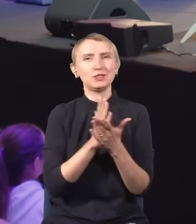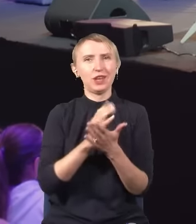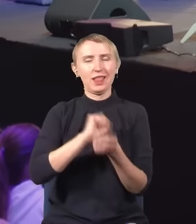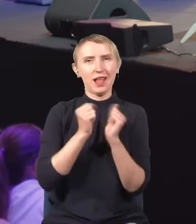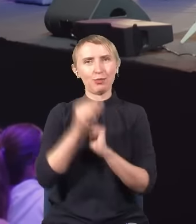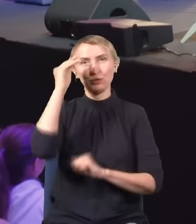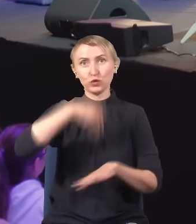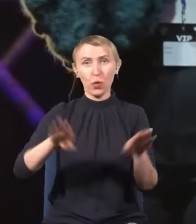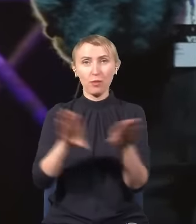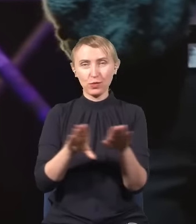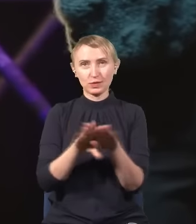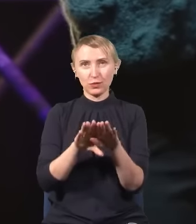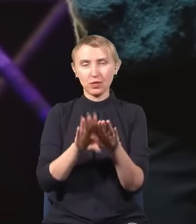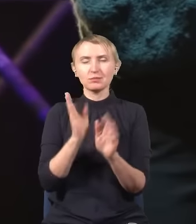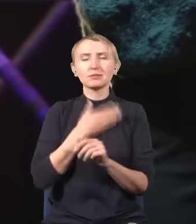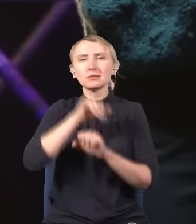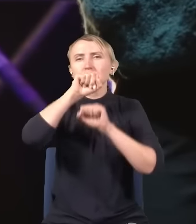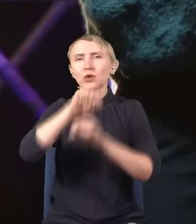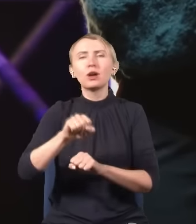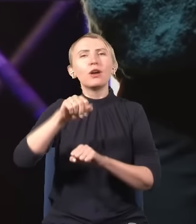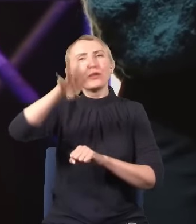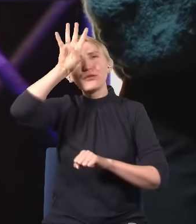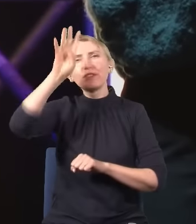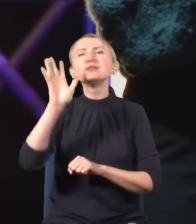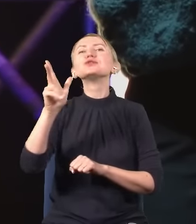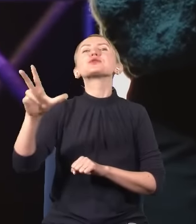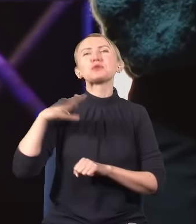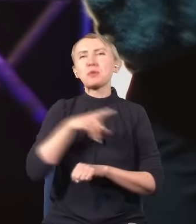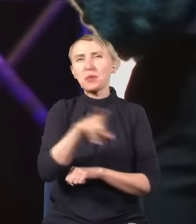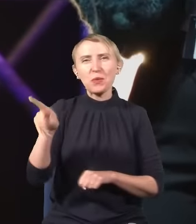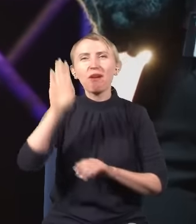w szkole podstawowej uwielbiał fizykę? Ręka w górę.